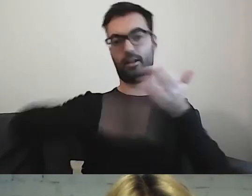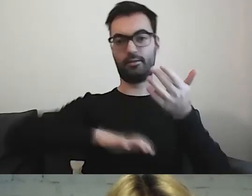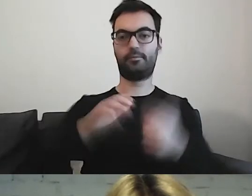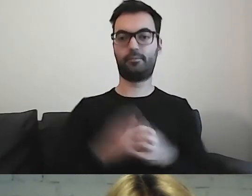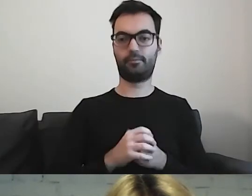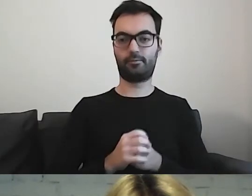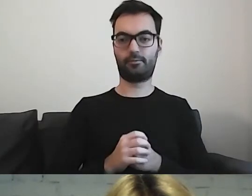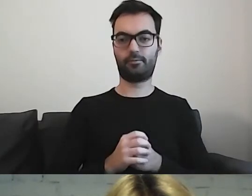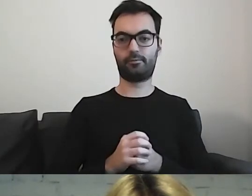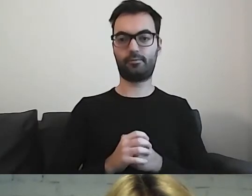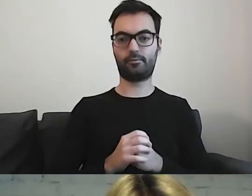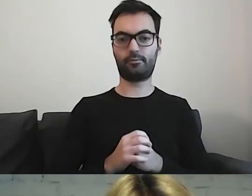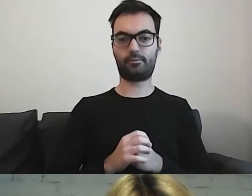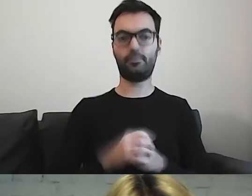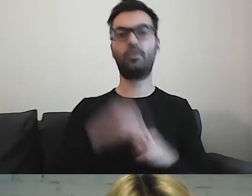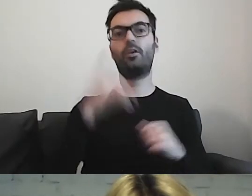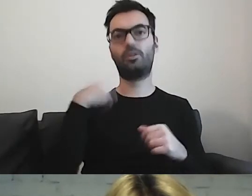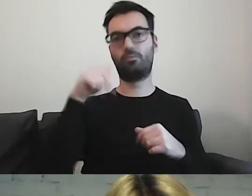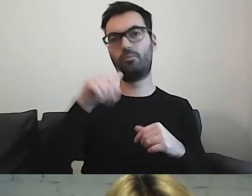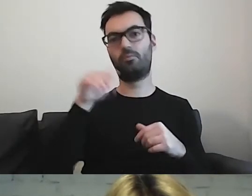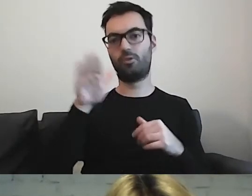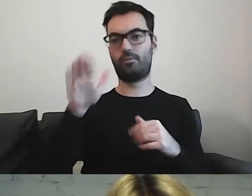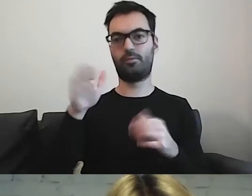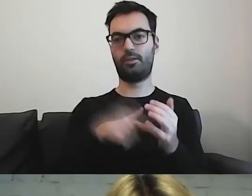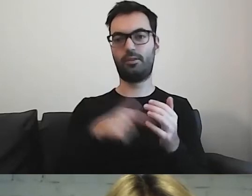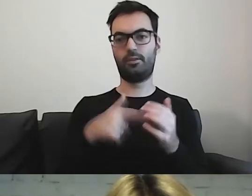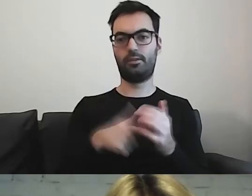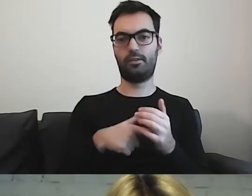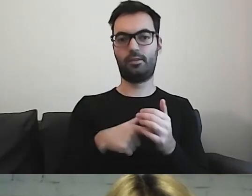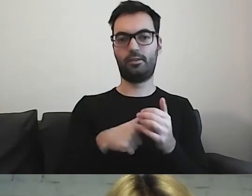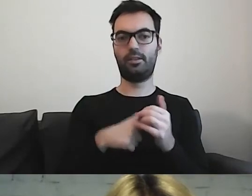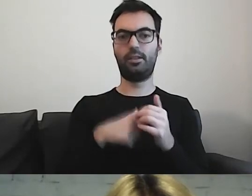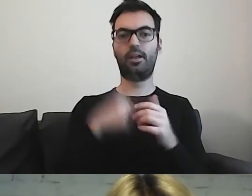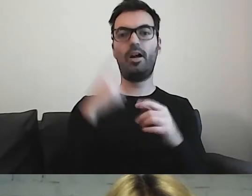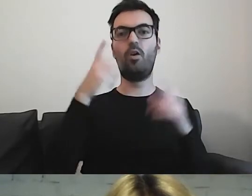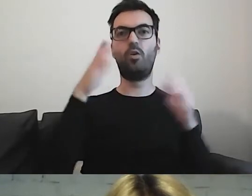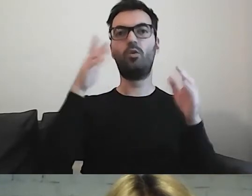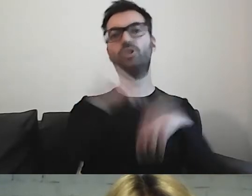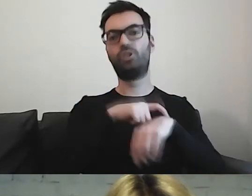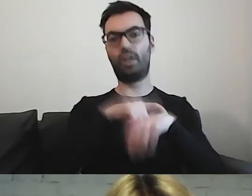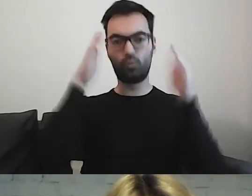a taka osoba może mieć znacznie krótszy czas koncentracji, np. 5 minut,